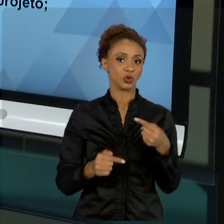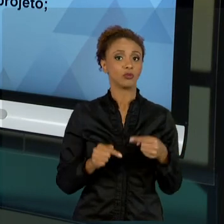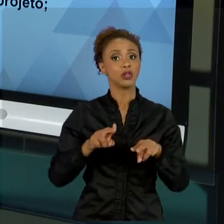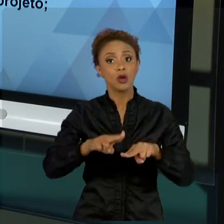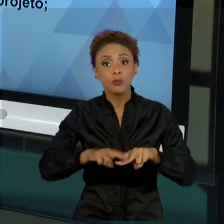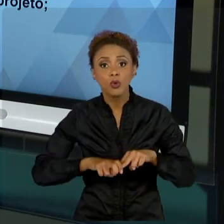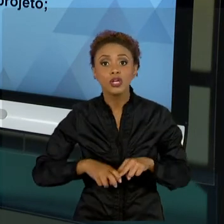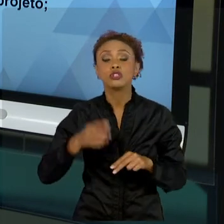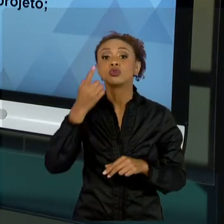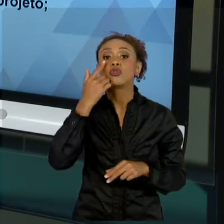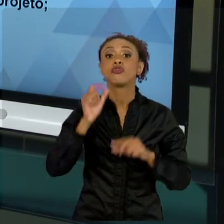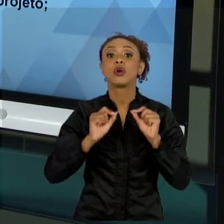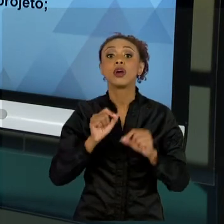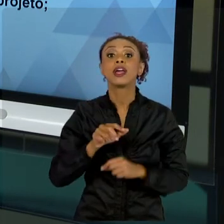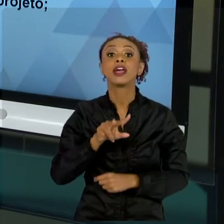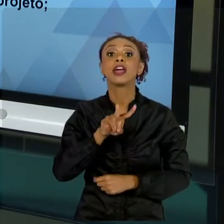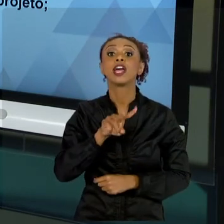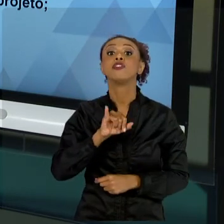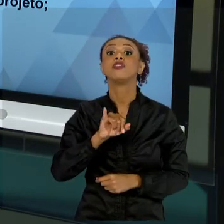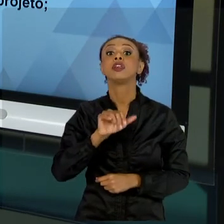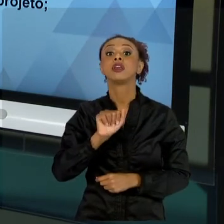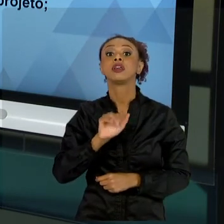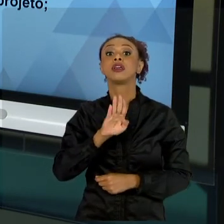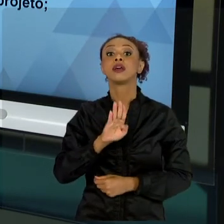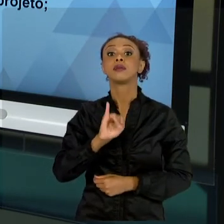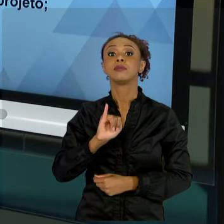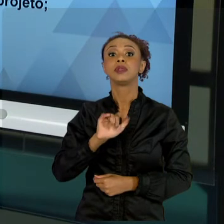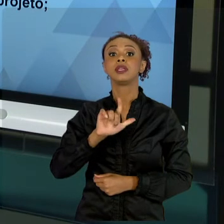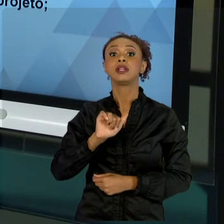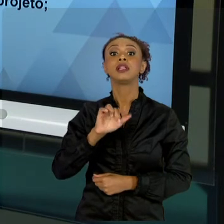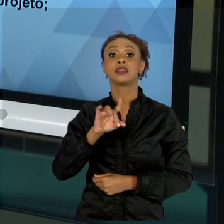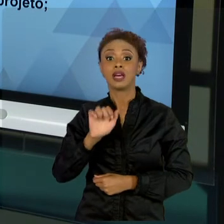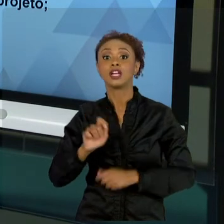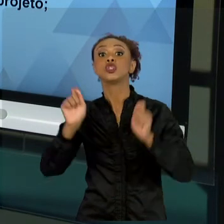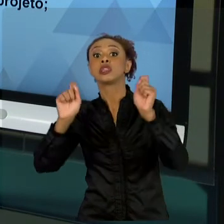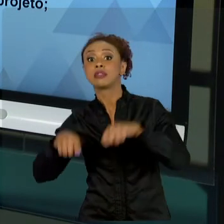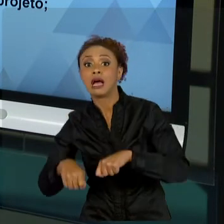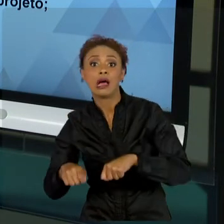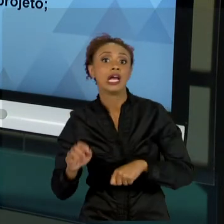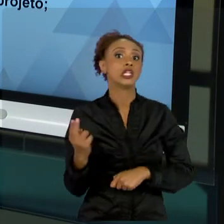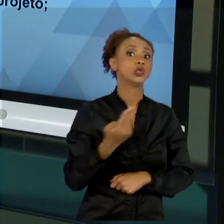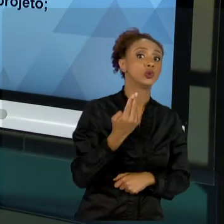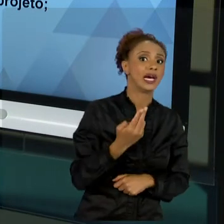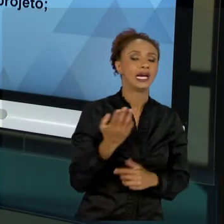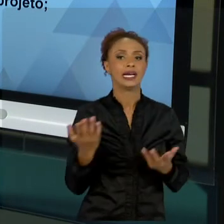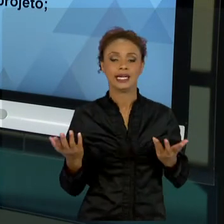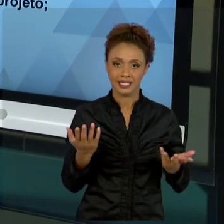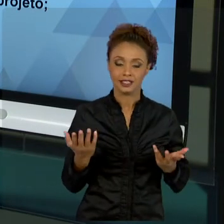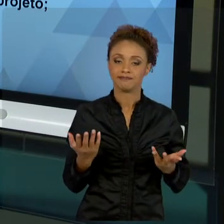ATRATIVIDADE DE PROJETOS. TUDO BEM? ENTÃO, MUITO MAIS DO QUE QUERER O RESULTADO, É SABER SE O